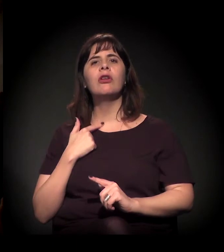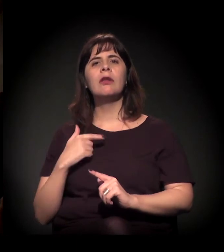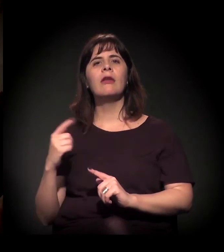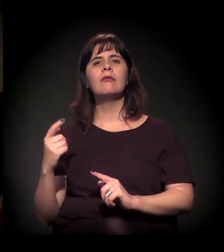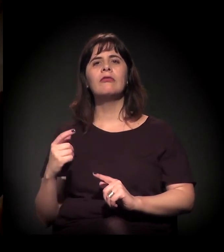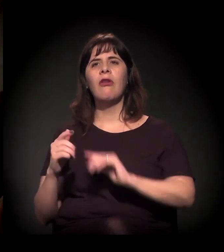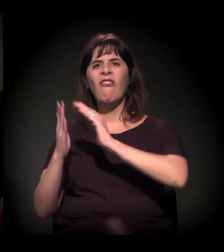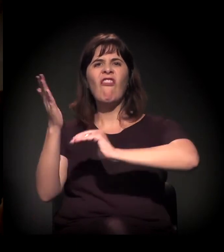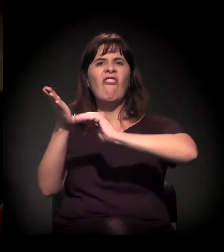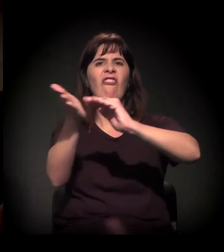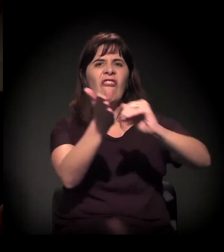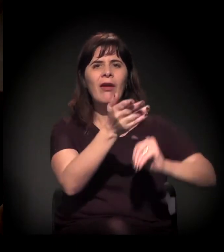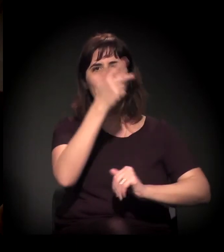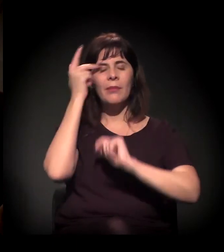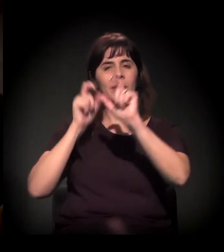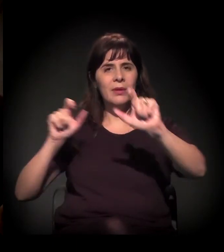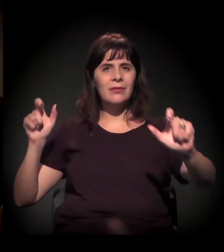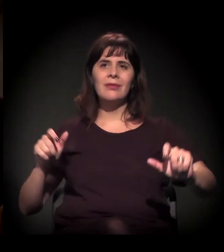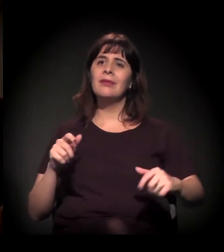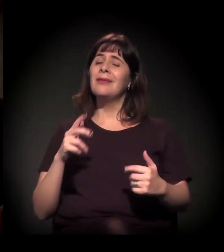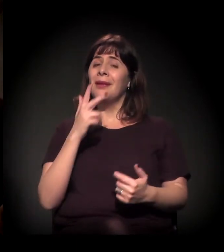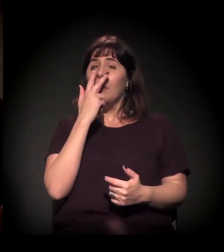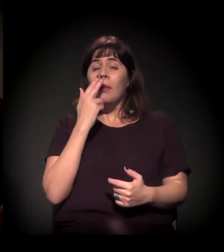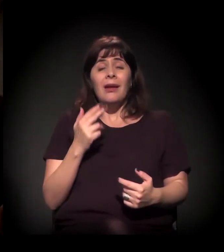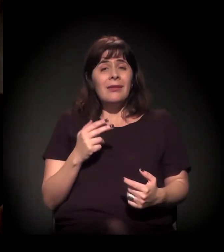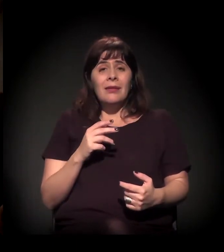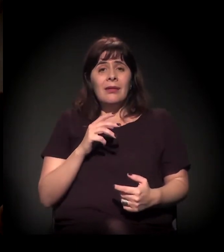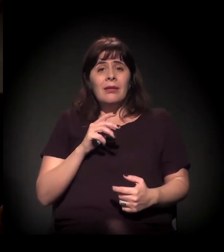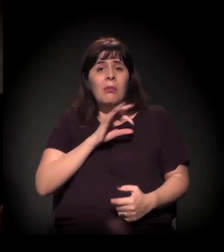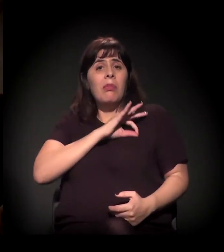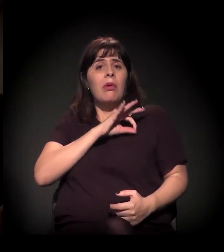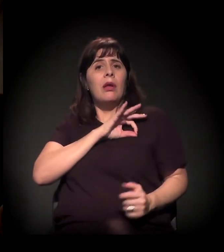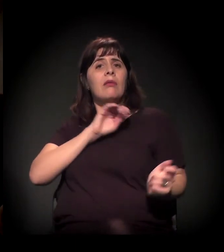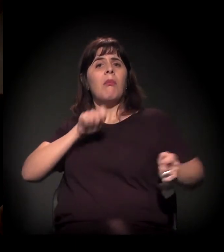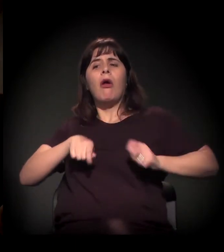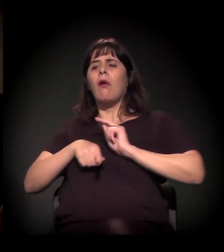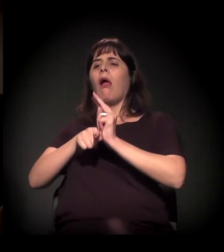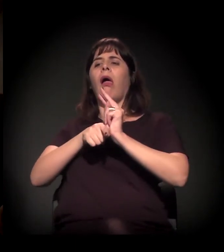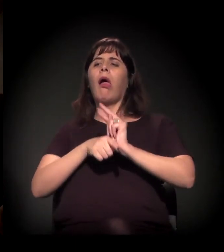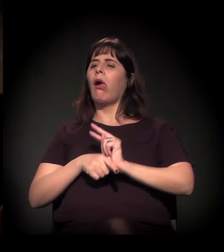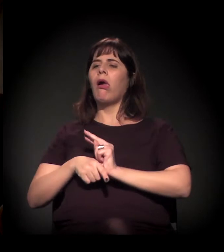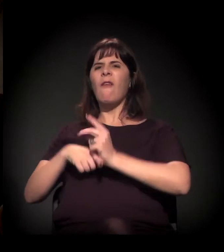e de justificação de ações cada vez mais violentas contra o Moinho.